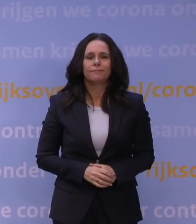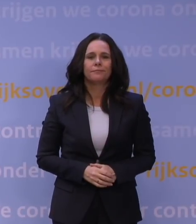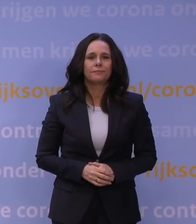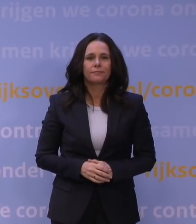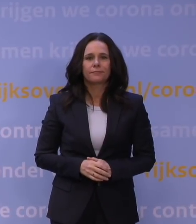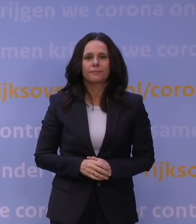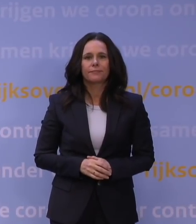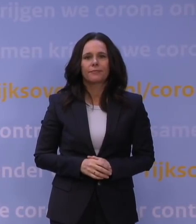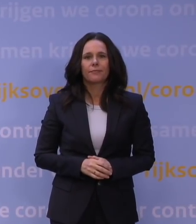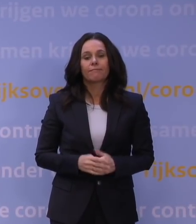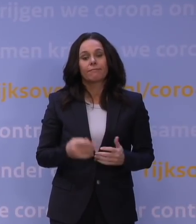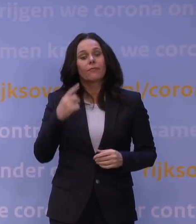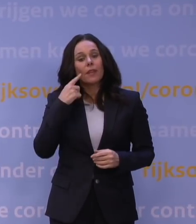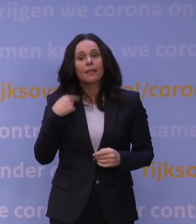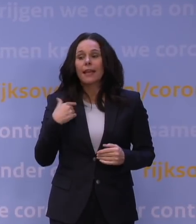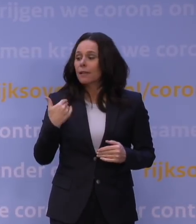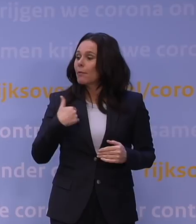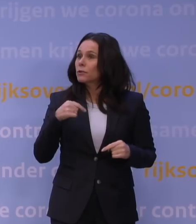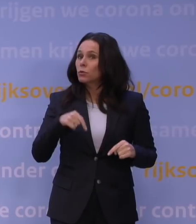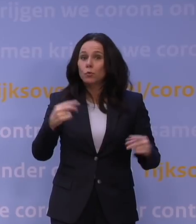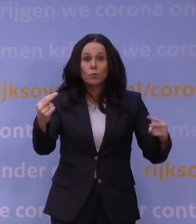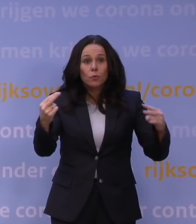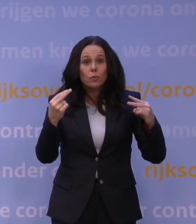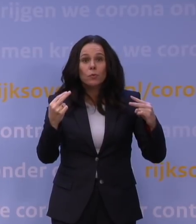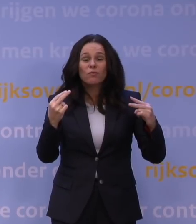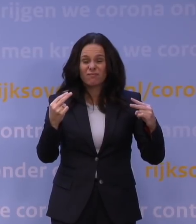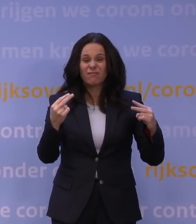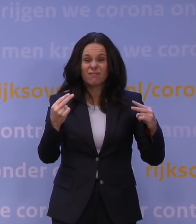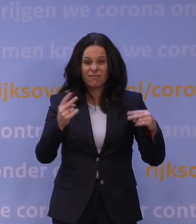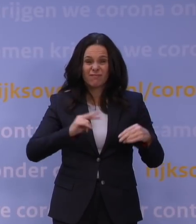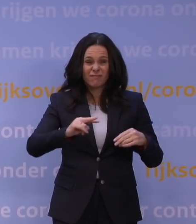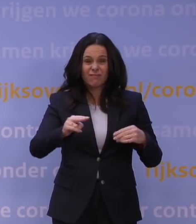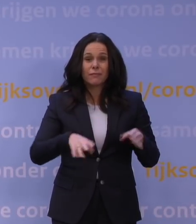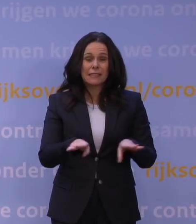En ik denk dat veel mensen die nu zitten te kijken, dat ook precies zo zullen voelen.